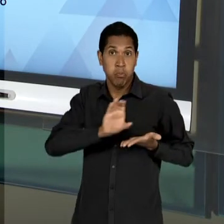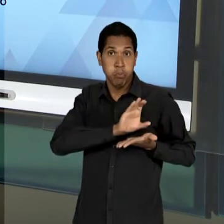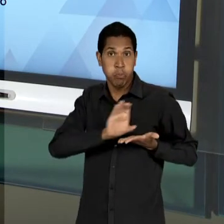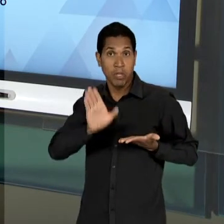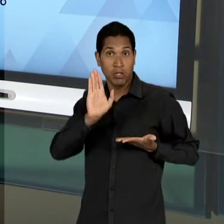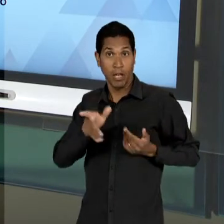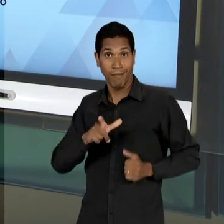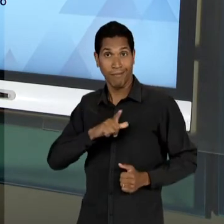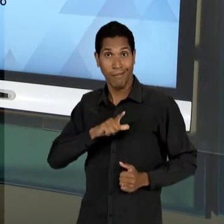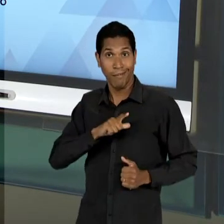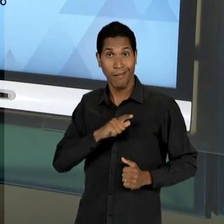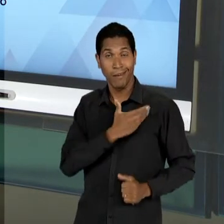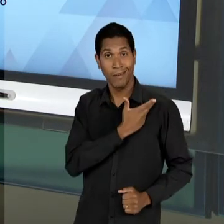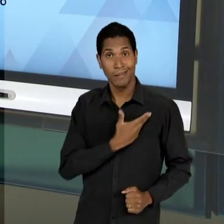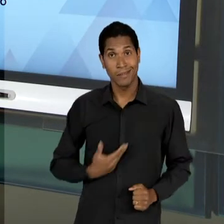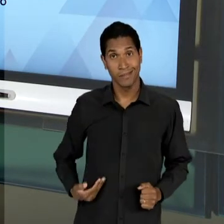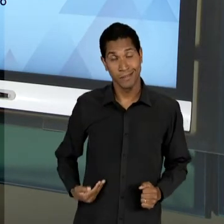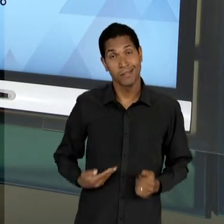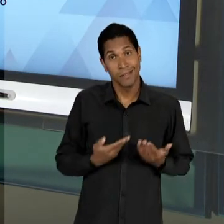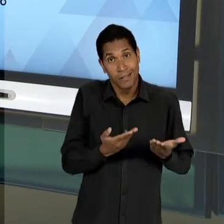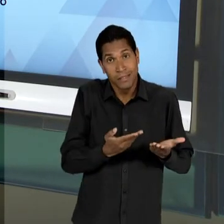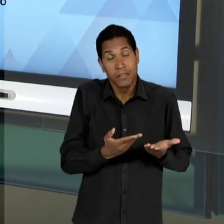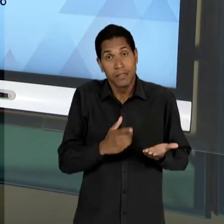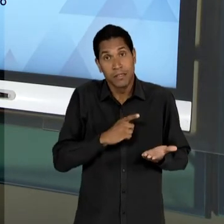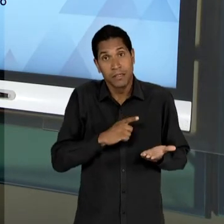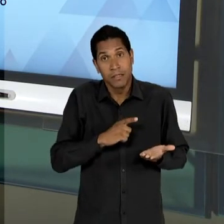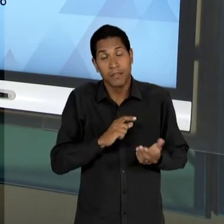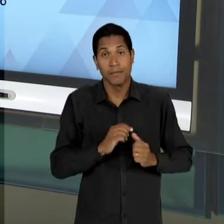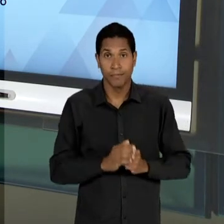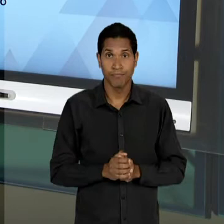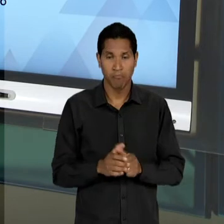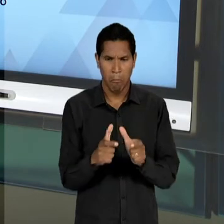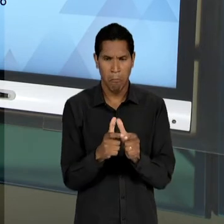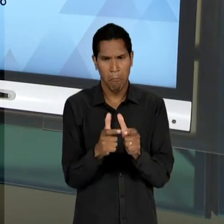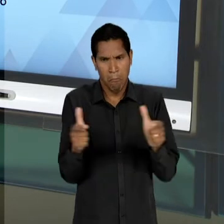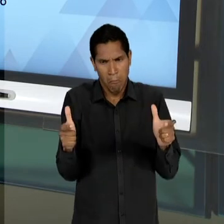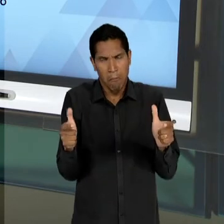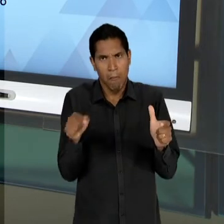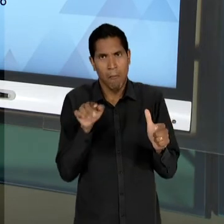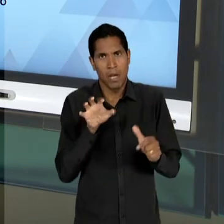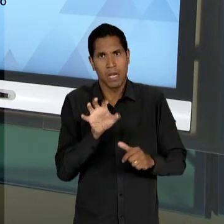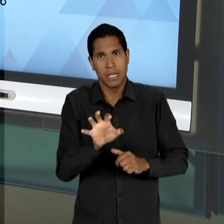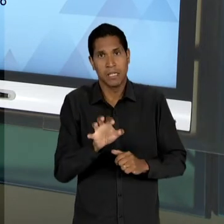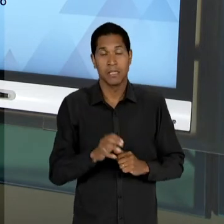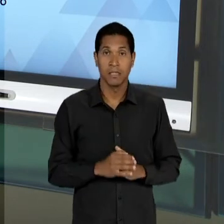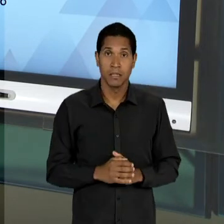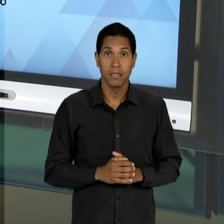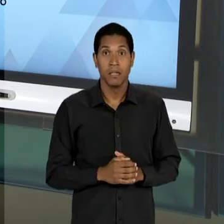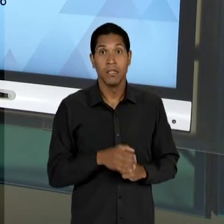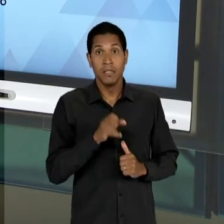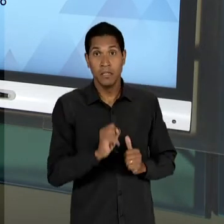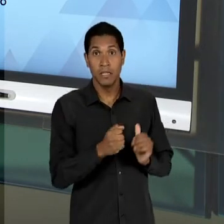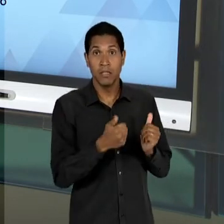INTEGRALMENTE, MAS UMA PARTE EXPRESSIVA, NA MEDIDA EM QUE O SUBSTITUTIVO LACERDA ABRIA UMA